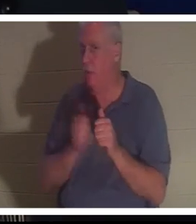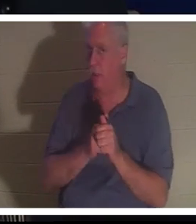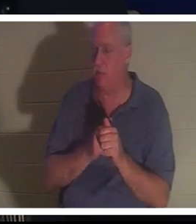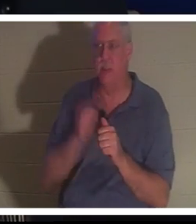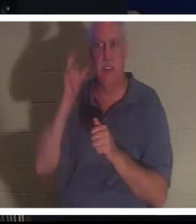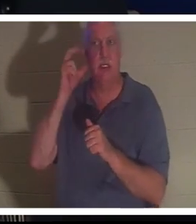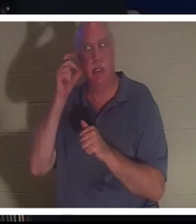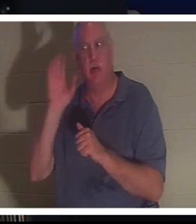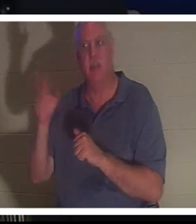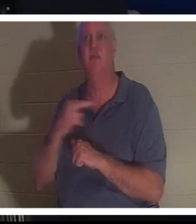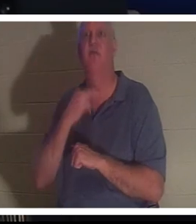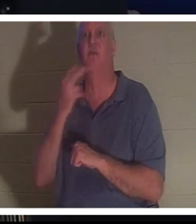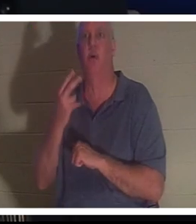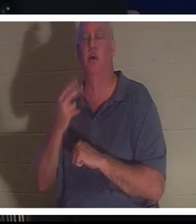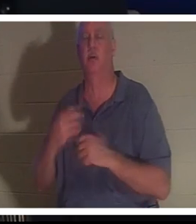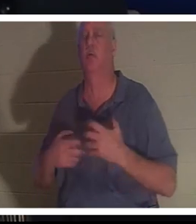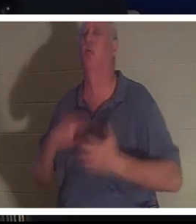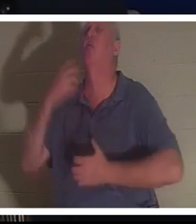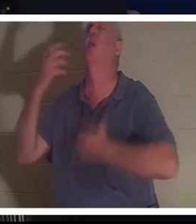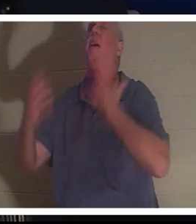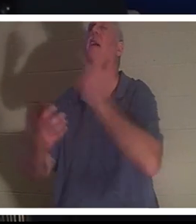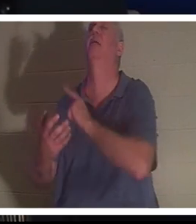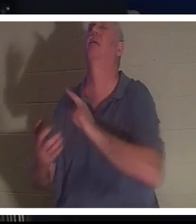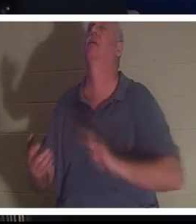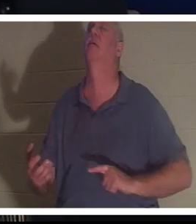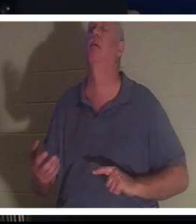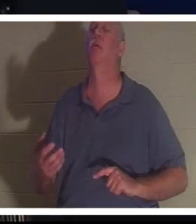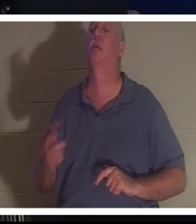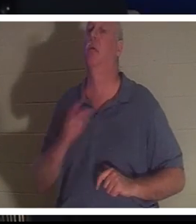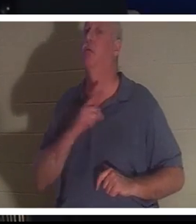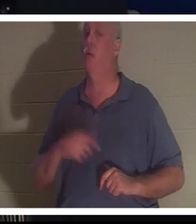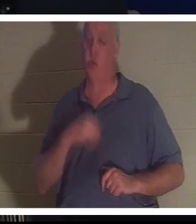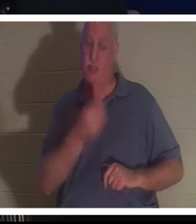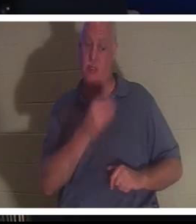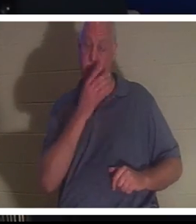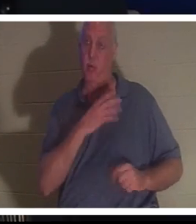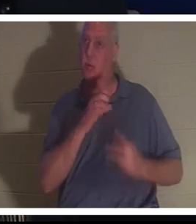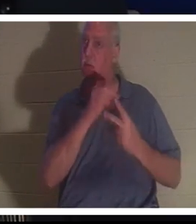sa voix crier au Seigneur, et le Seigneur lui a donné le choix. Christine tu peux rester ici